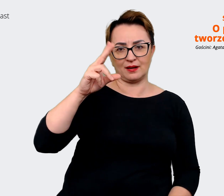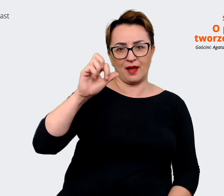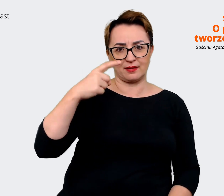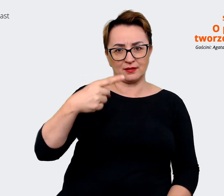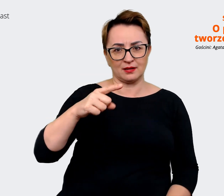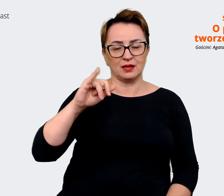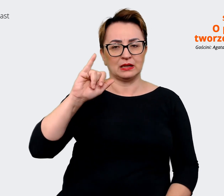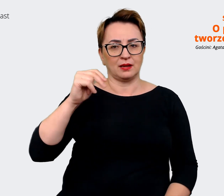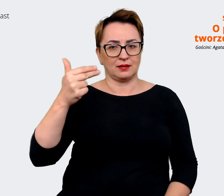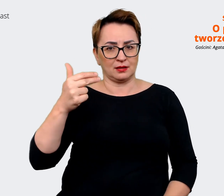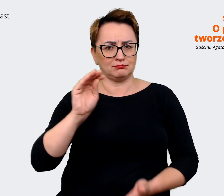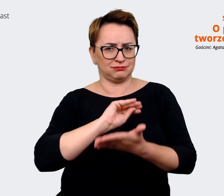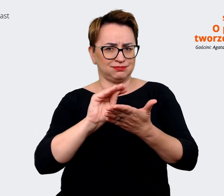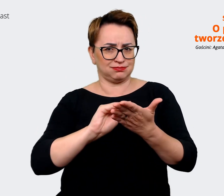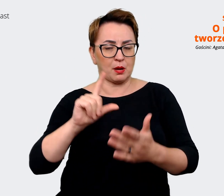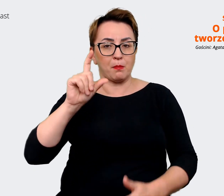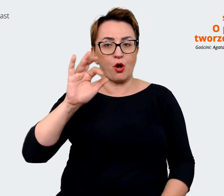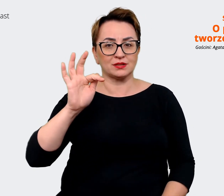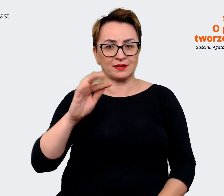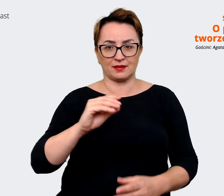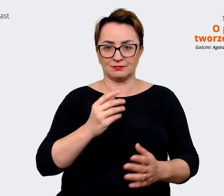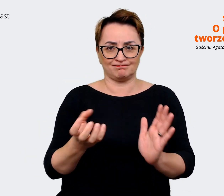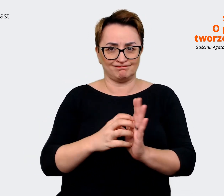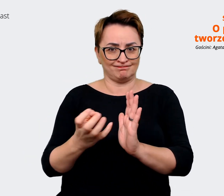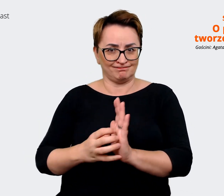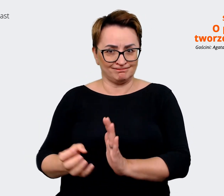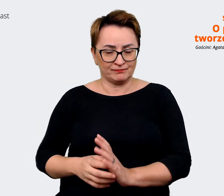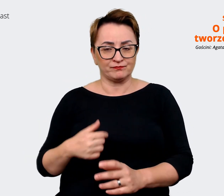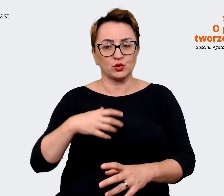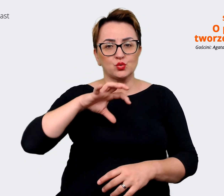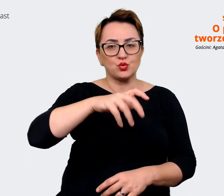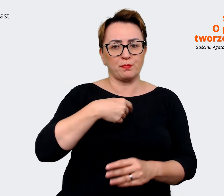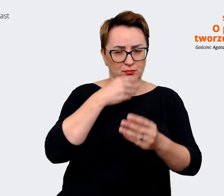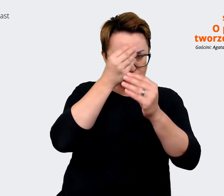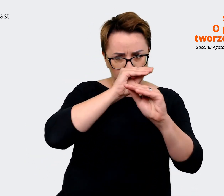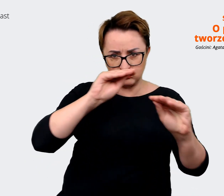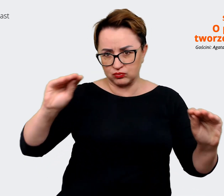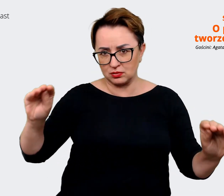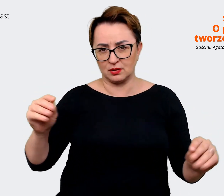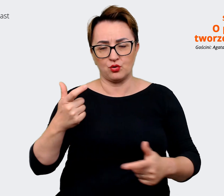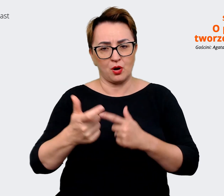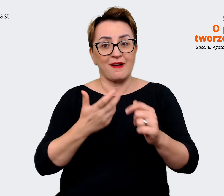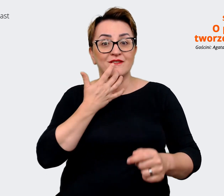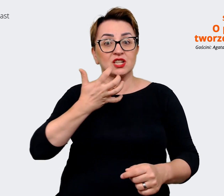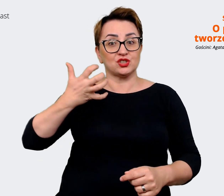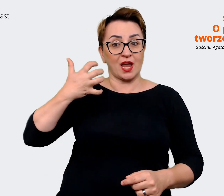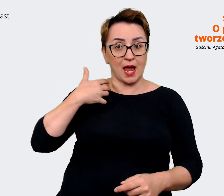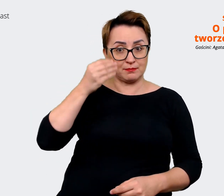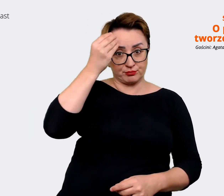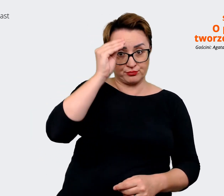która została poinformowana i też zapoznana z tymi komunikatami wcześniej, żeby wiedzieli, jak coś